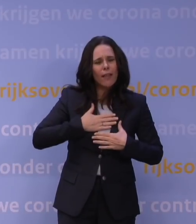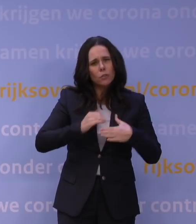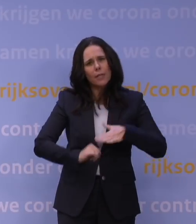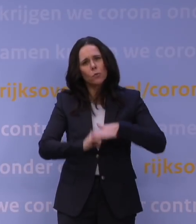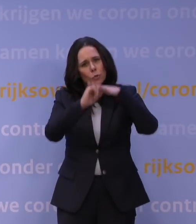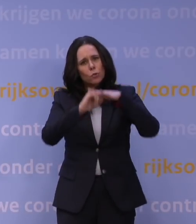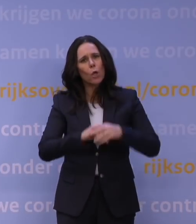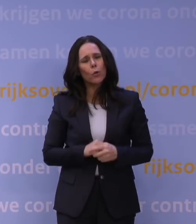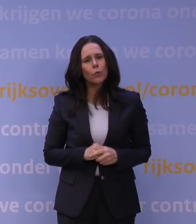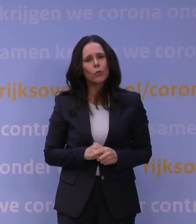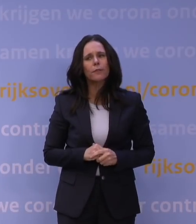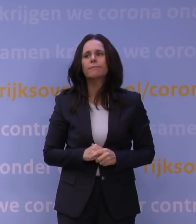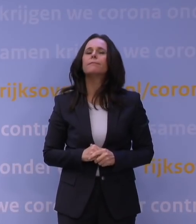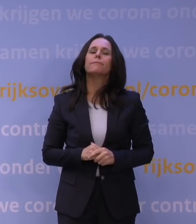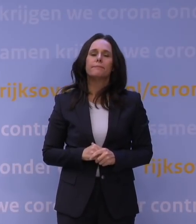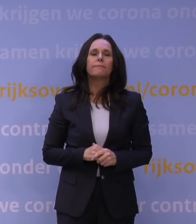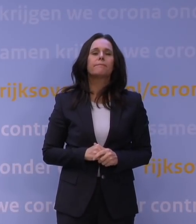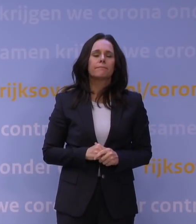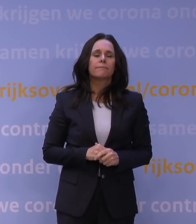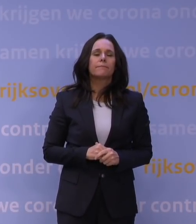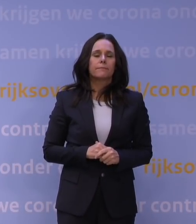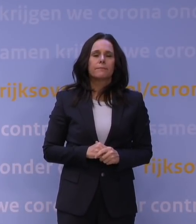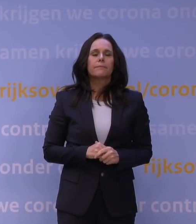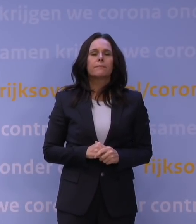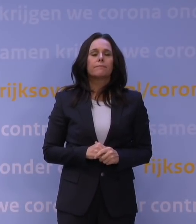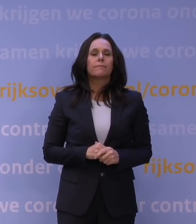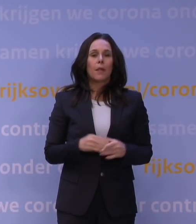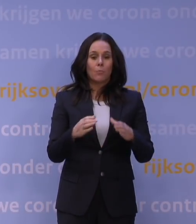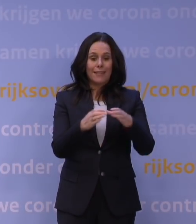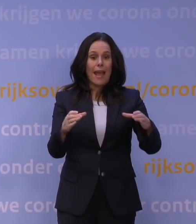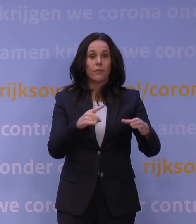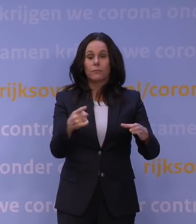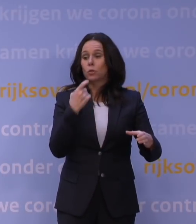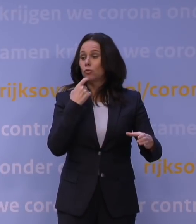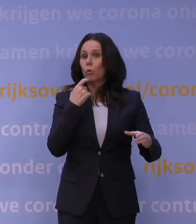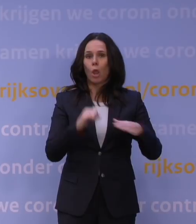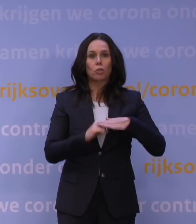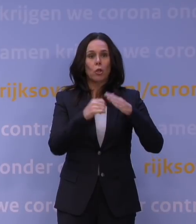Ja. Nou, eerst over de bedrijven, daar geldt dat de steunpakketten natuurlijk al verlengd zijn.